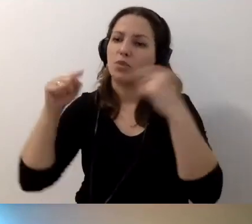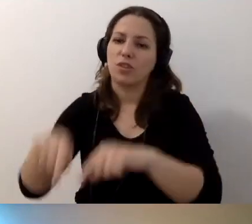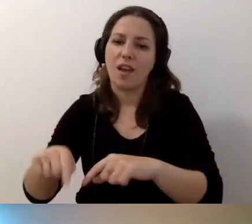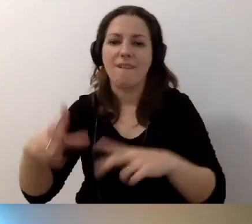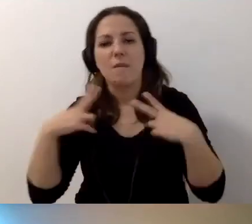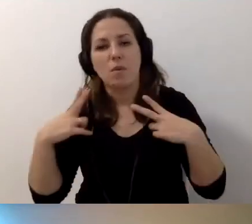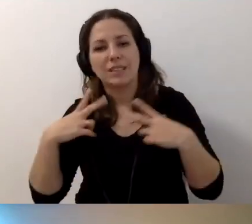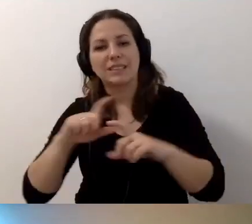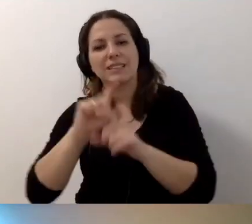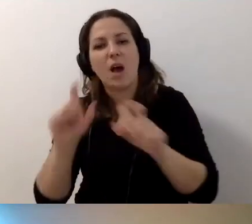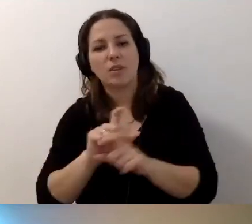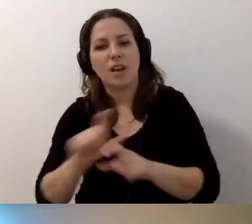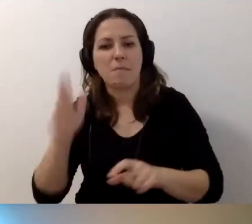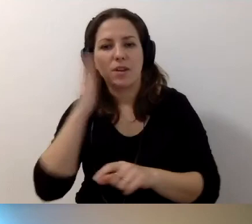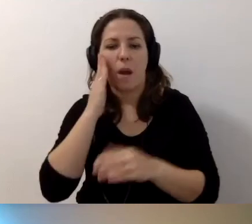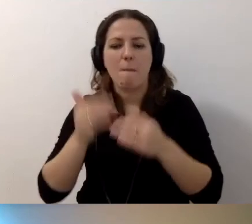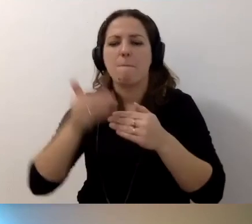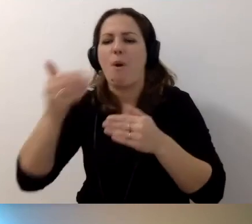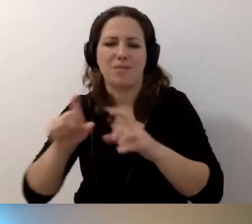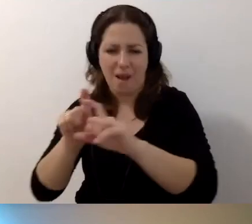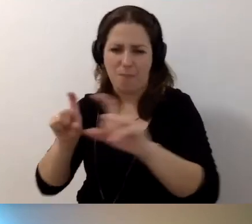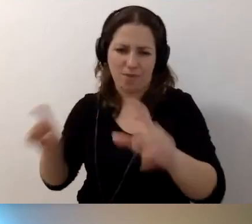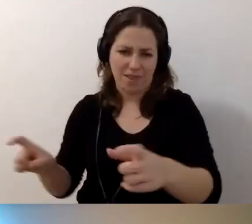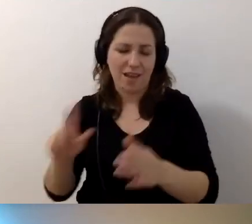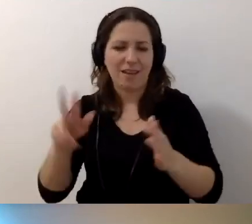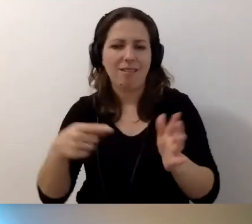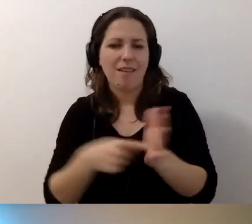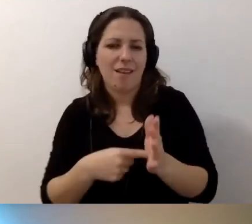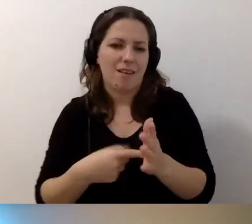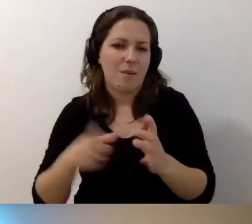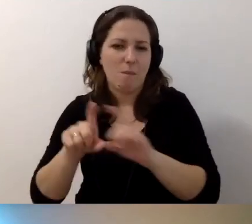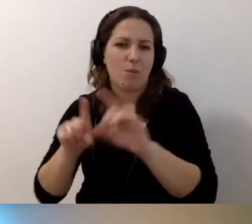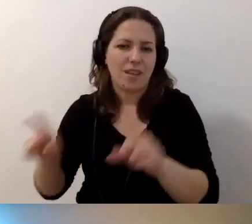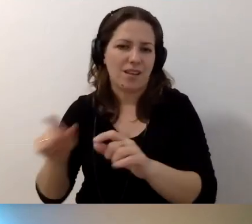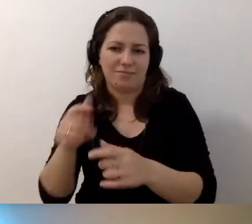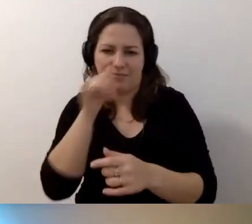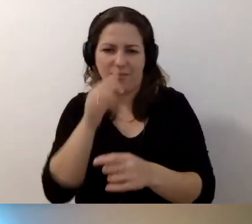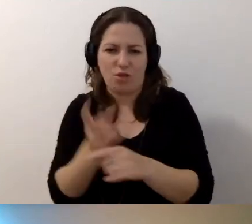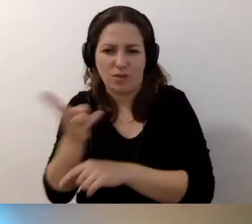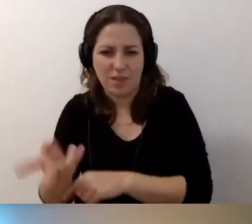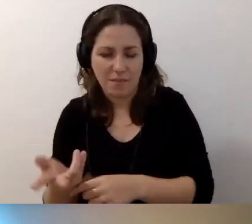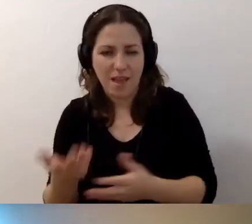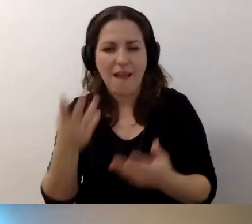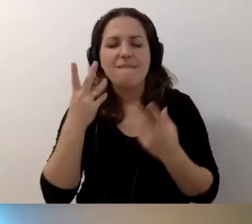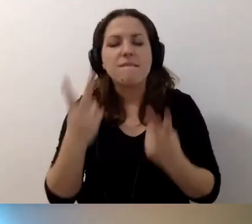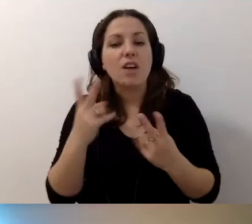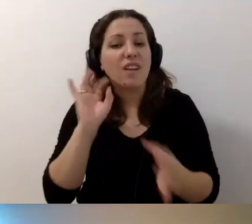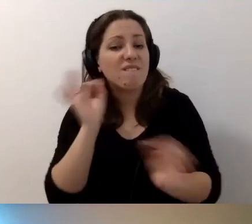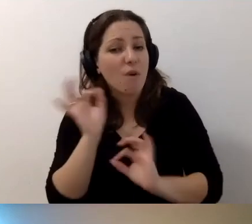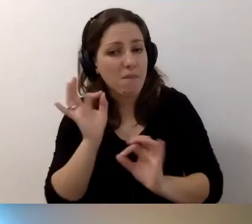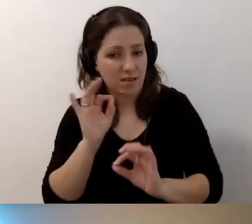będzie mieszkał poza budynkiem, bo on jest niedostępny. Ale bardzo ważna jest informacja na stronie.